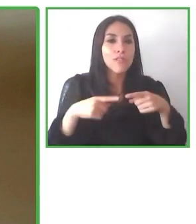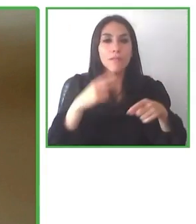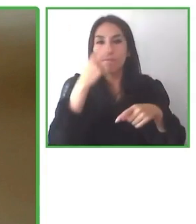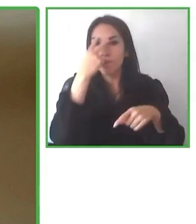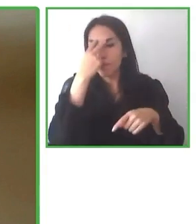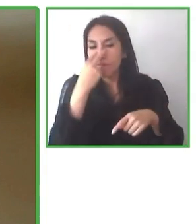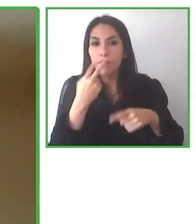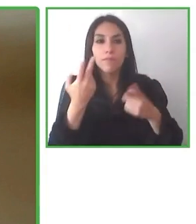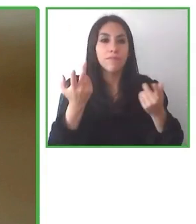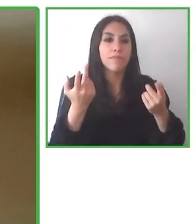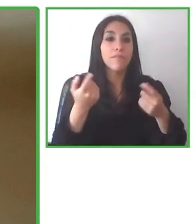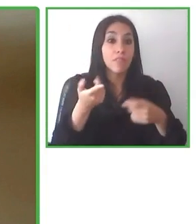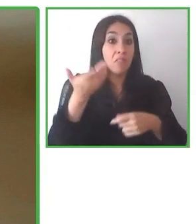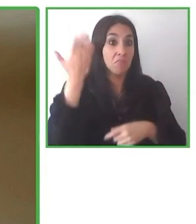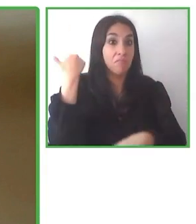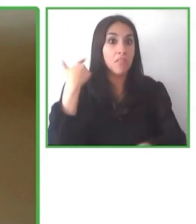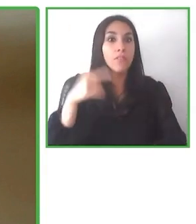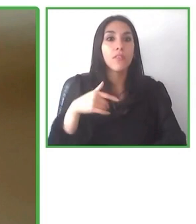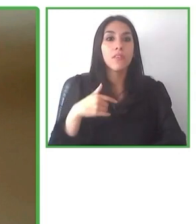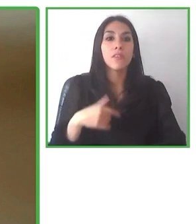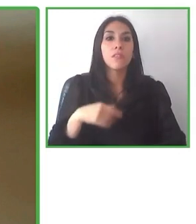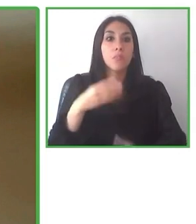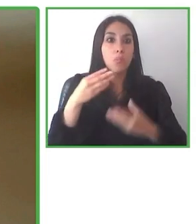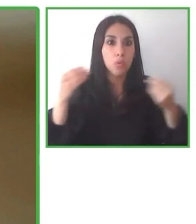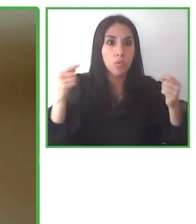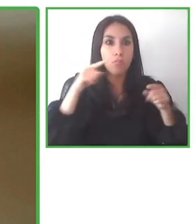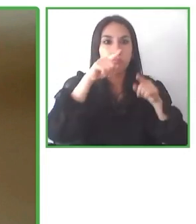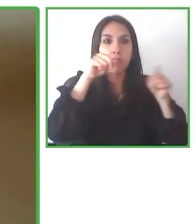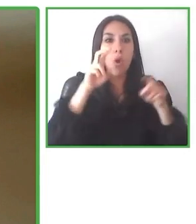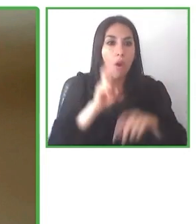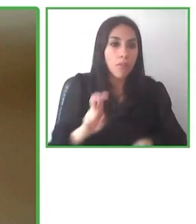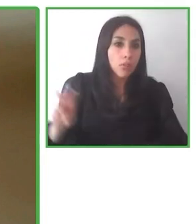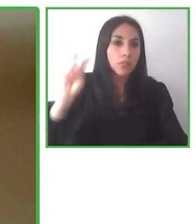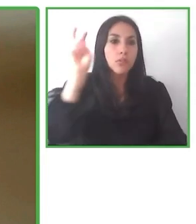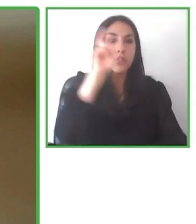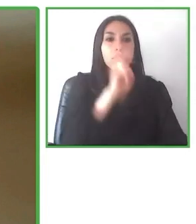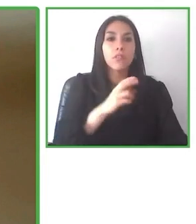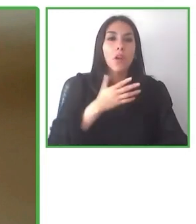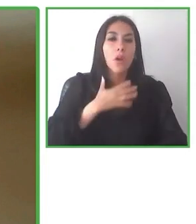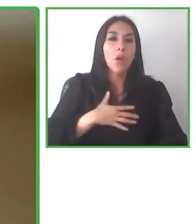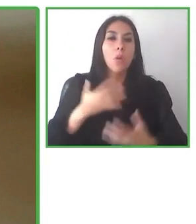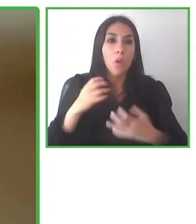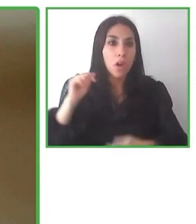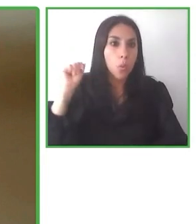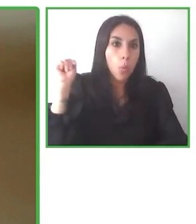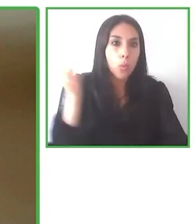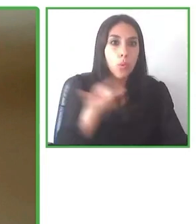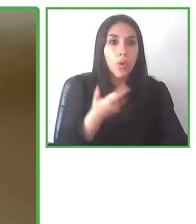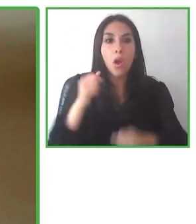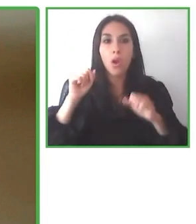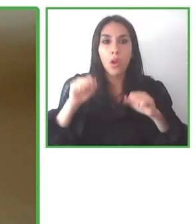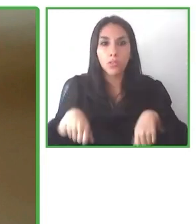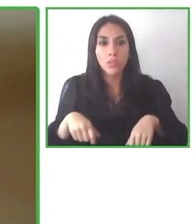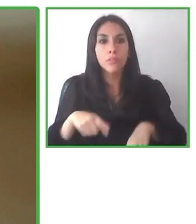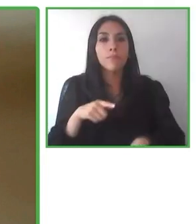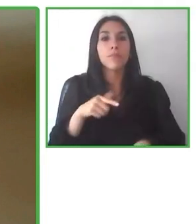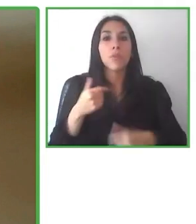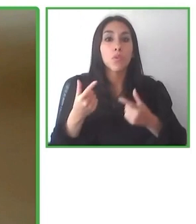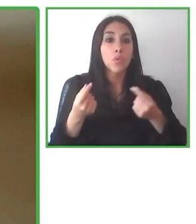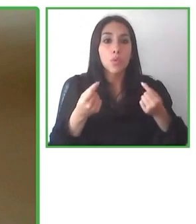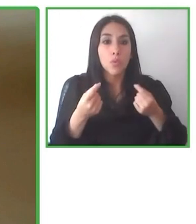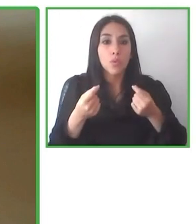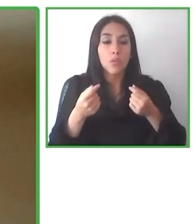Yo soy el gerente, llevamos diez años de experiencia, pero la primera meta fue para